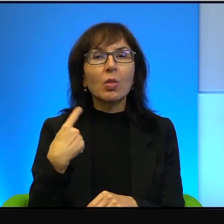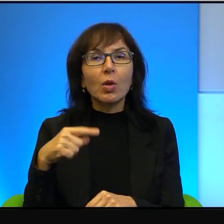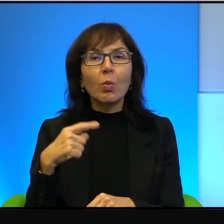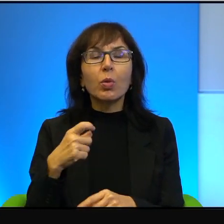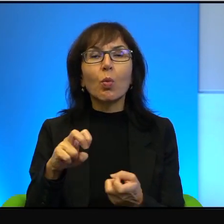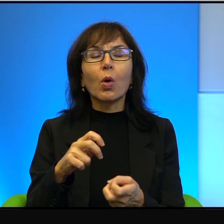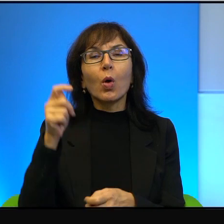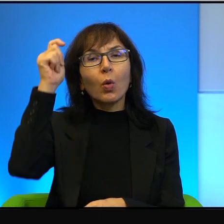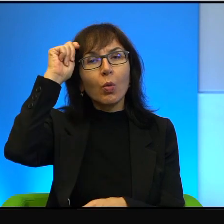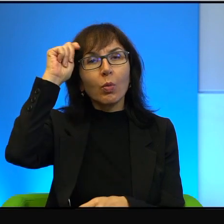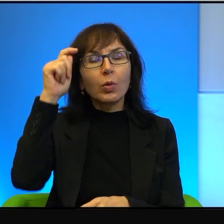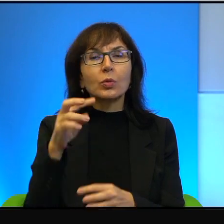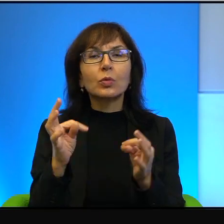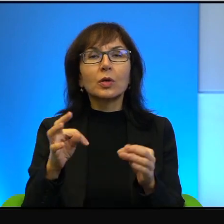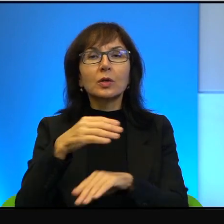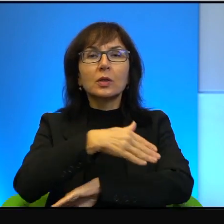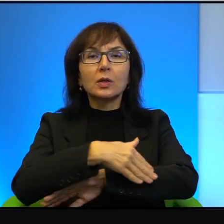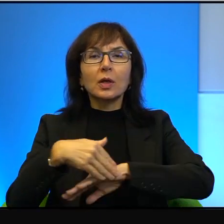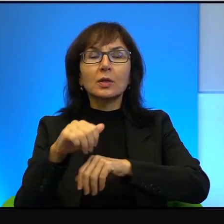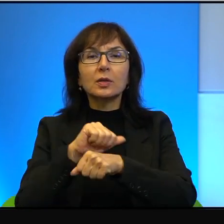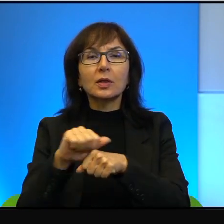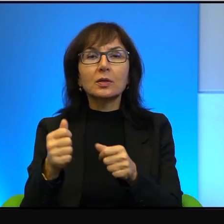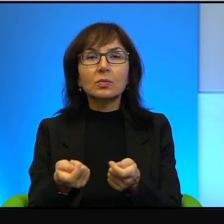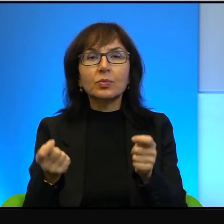Teraz ta granica jest, jest rzeczywiście szczelna i żeby ją przekroczyć,